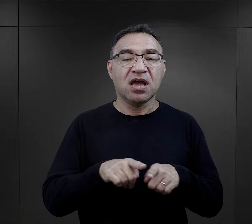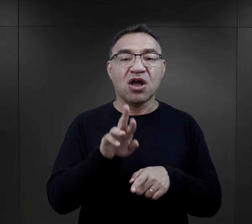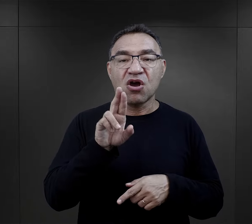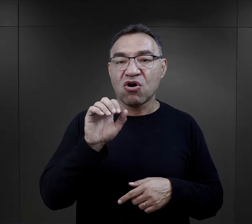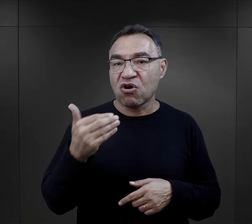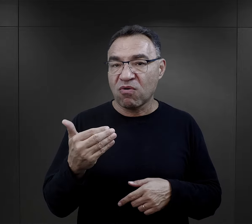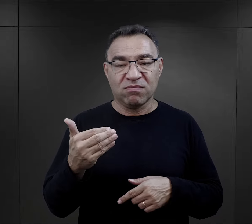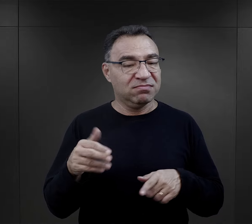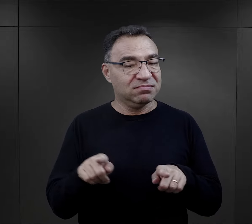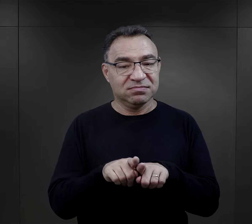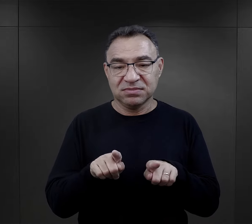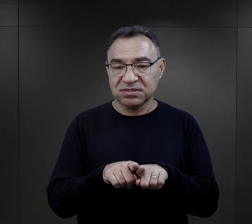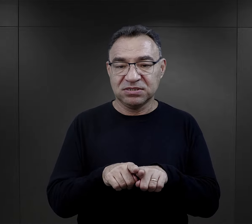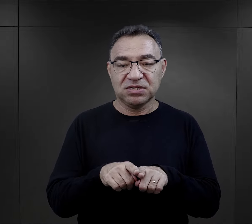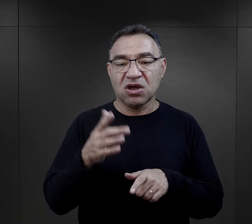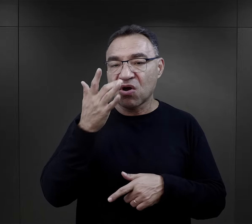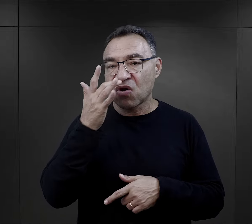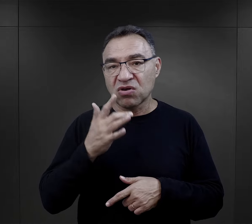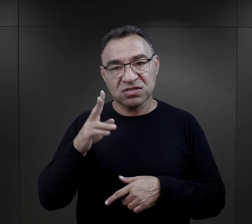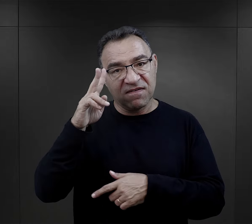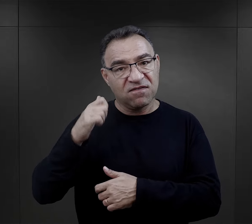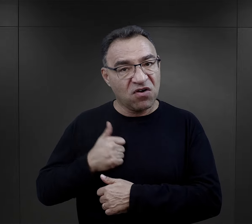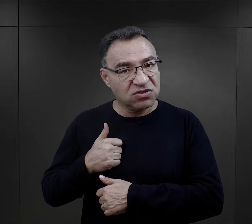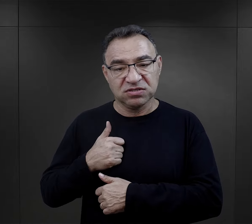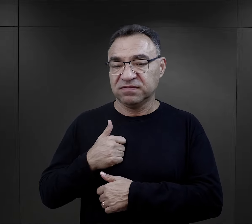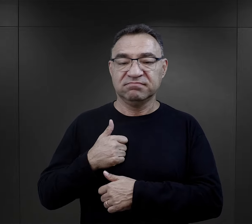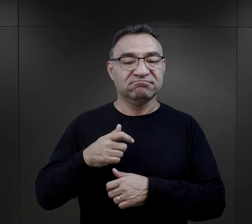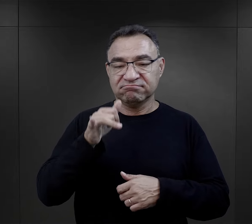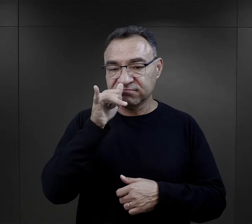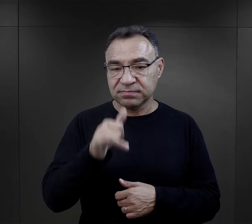nie pisali Romowie, nie pisali radzieccy jeńcy wojenni.